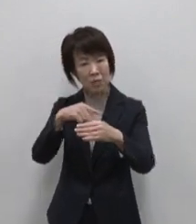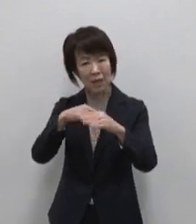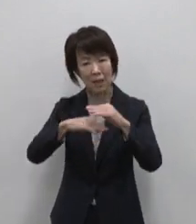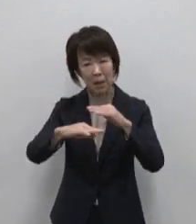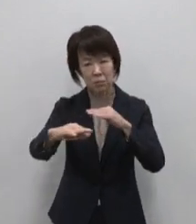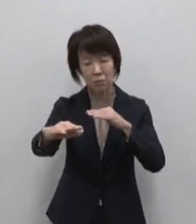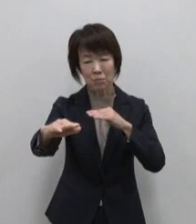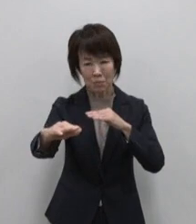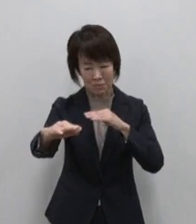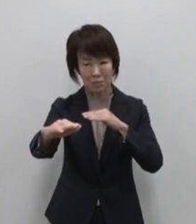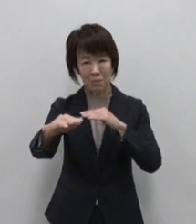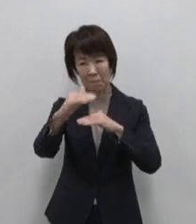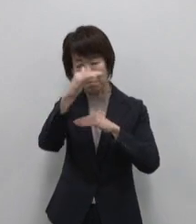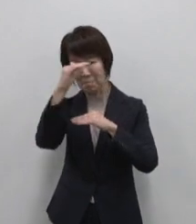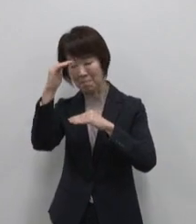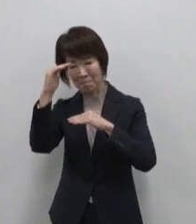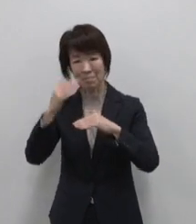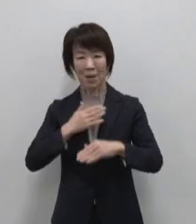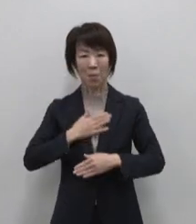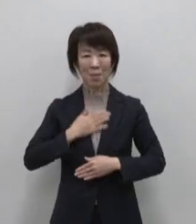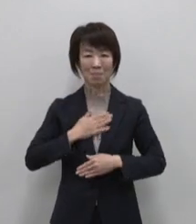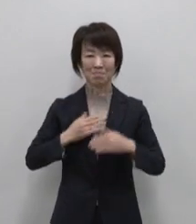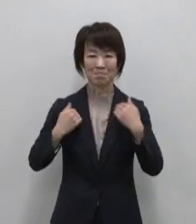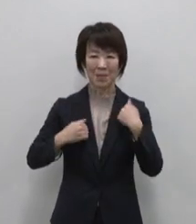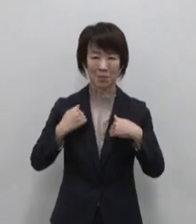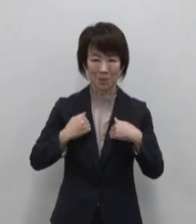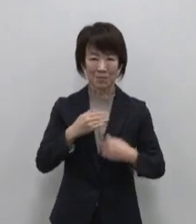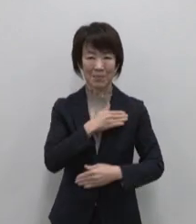想像以上のワクワクを楽しめます